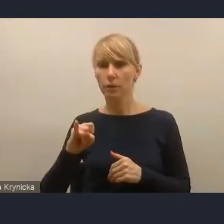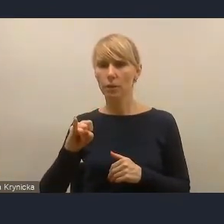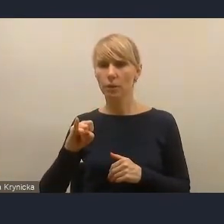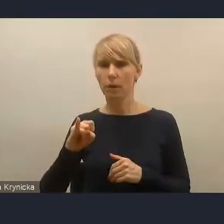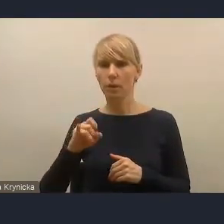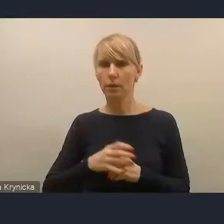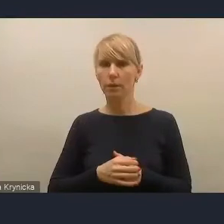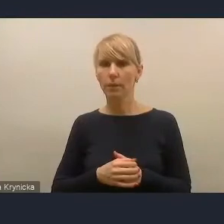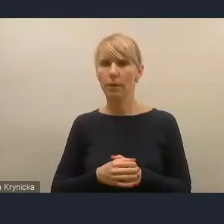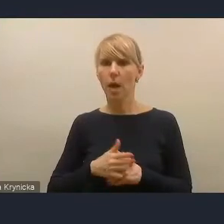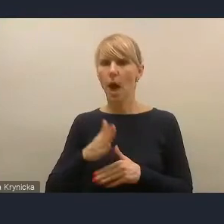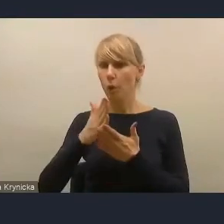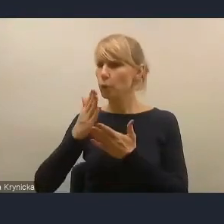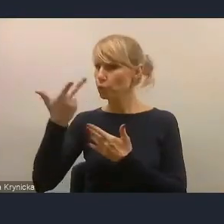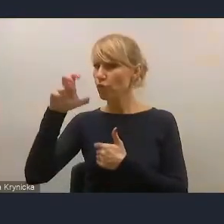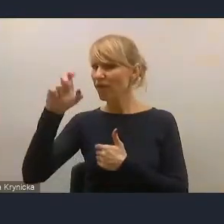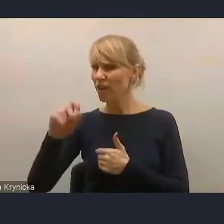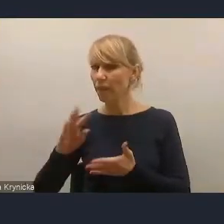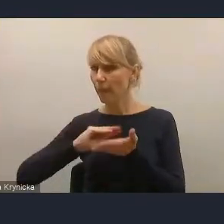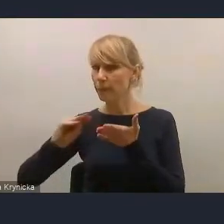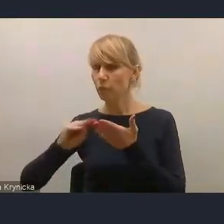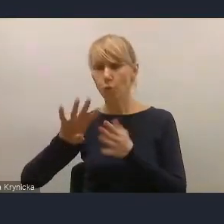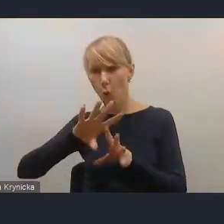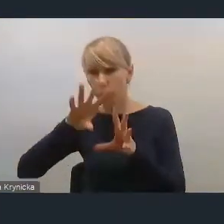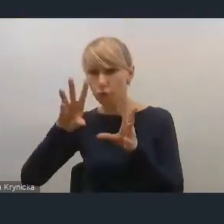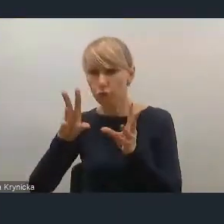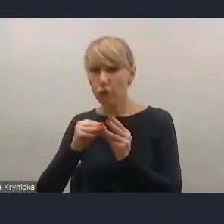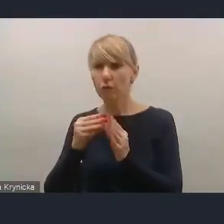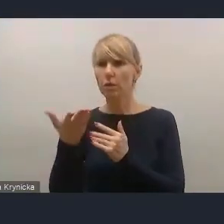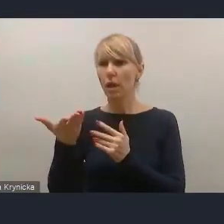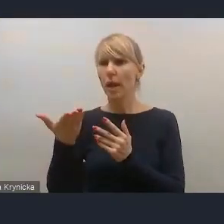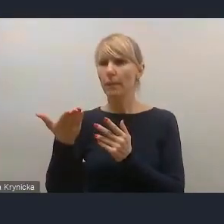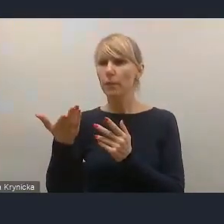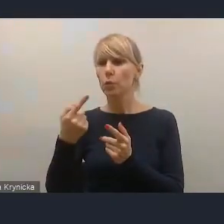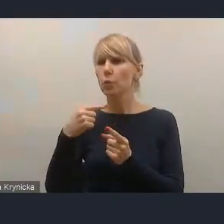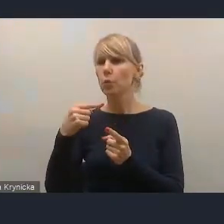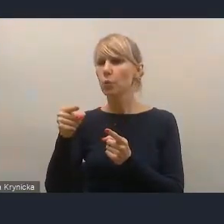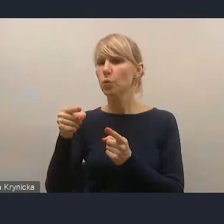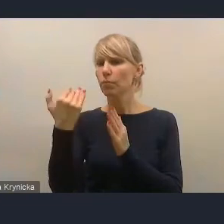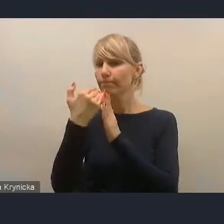ale napisał na czacie, że wszystkie wątki, które chciał poruszyć, zostały przed chwilą poruszone w dyskusji,